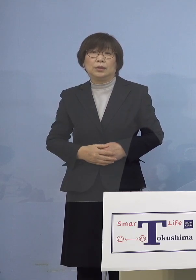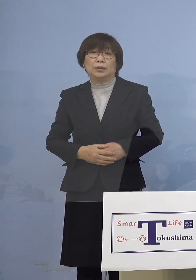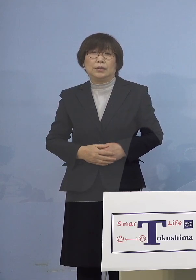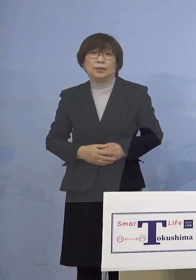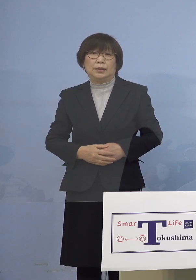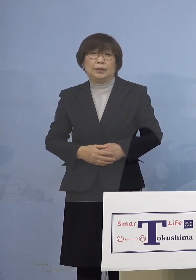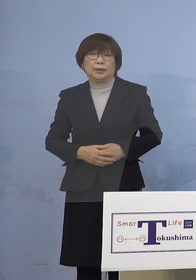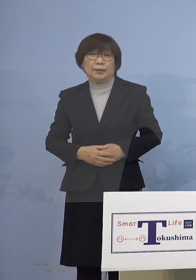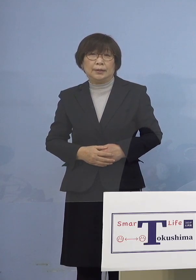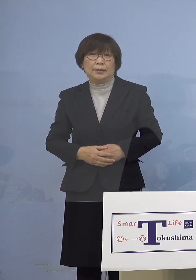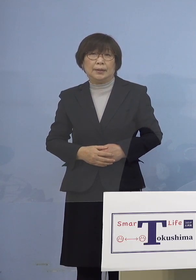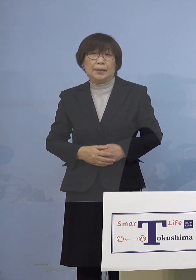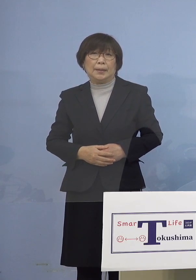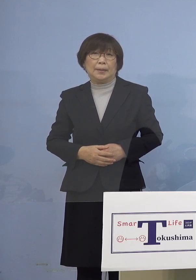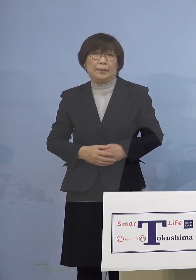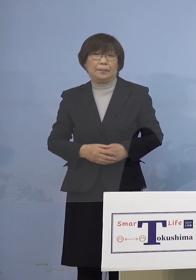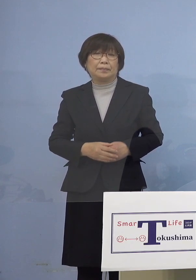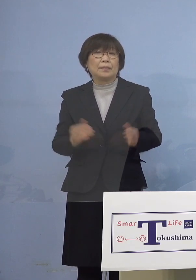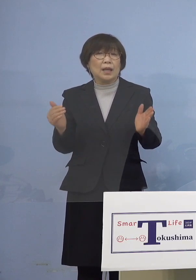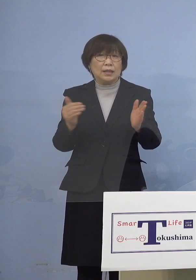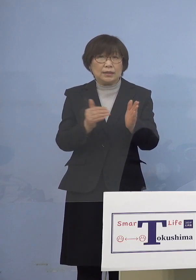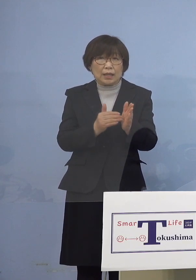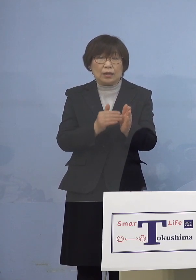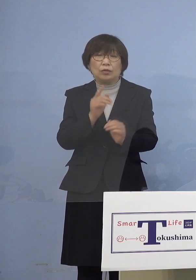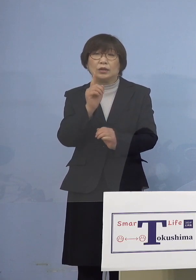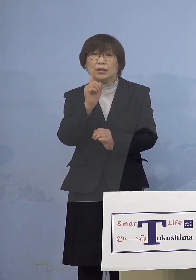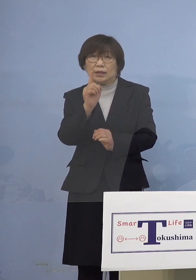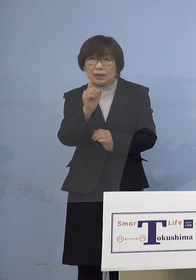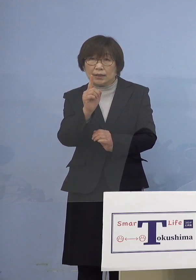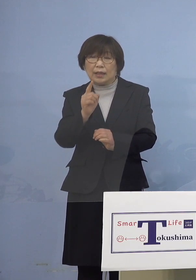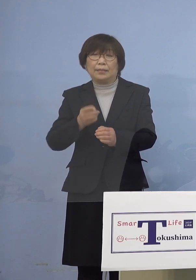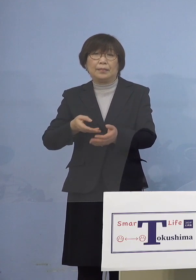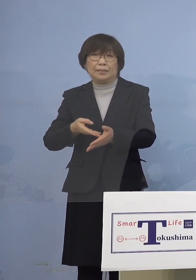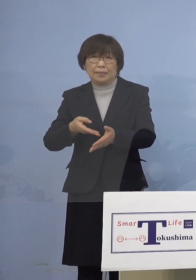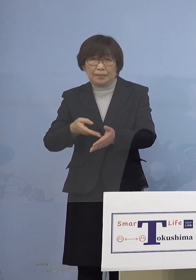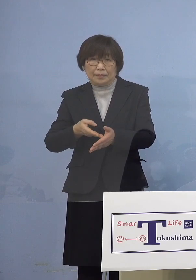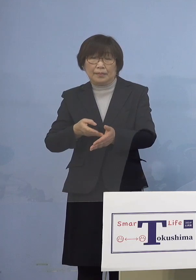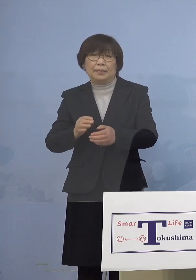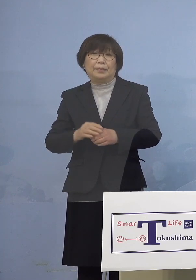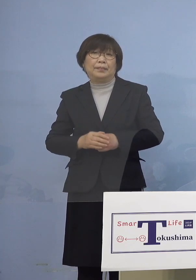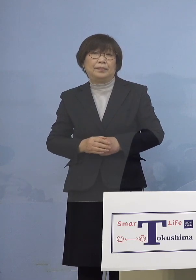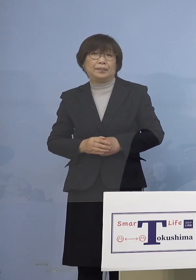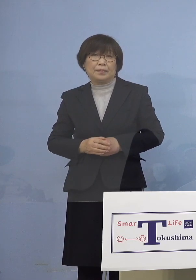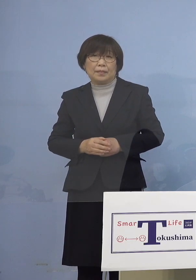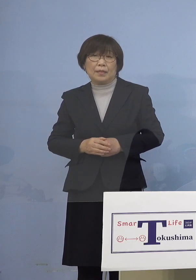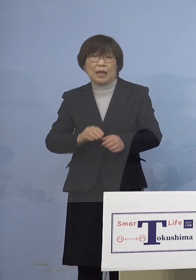そして最後に1点 この感染の連鎖を断ち切るために